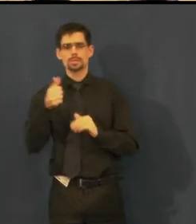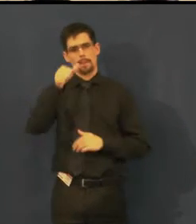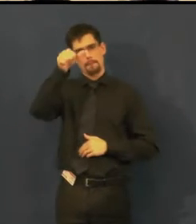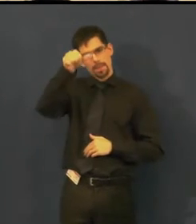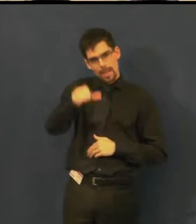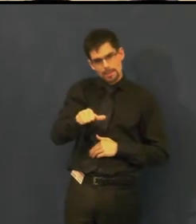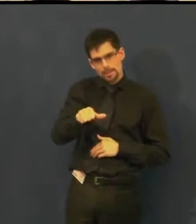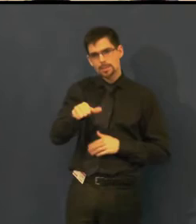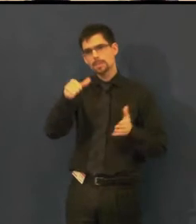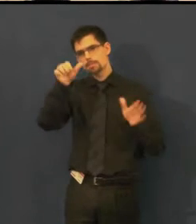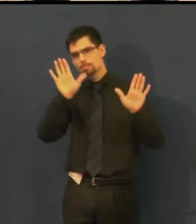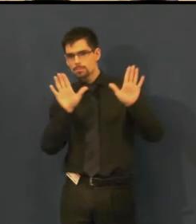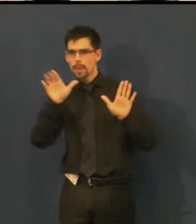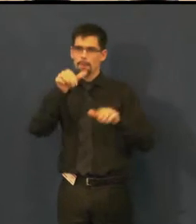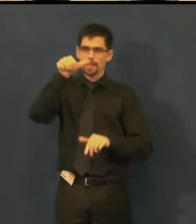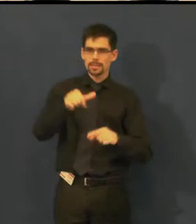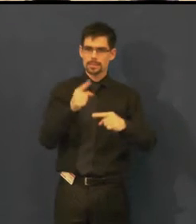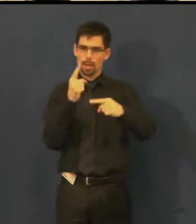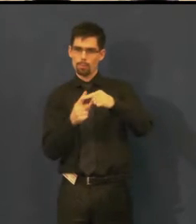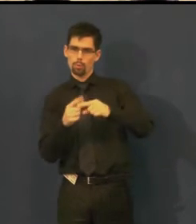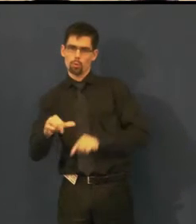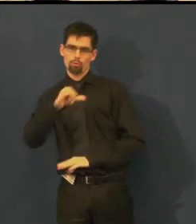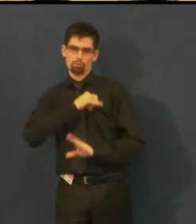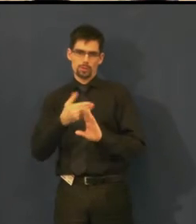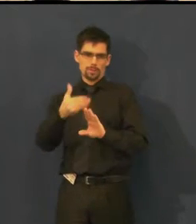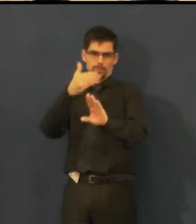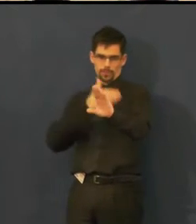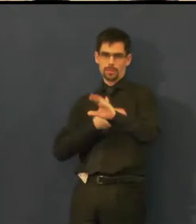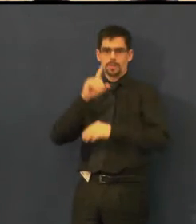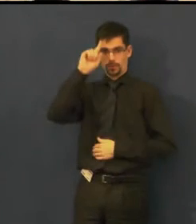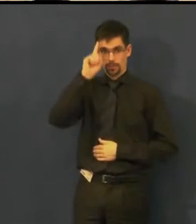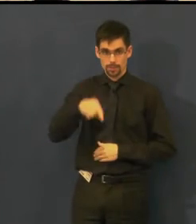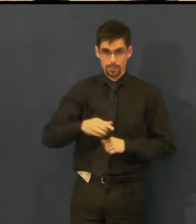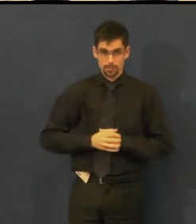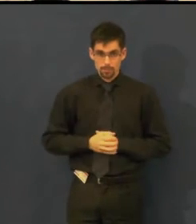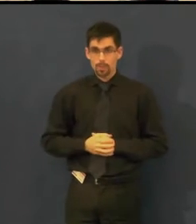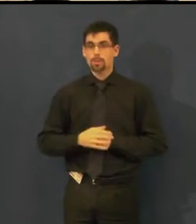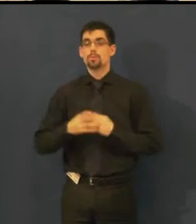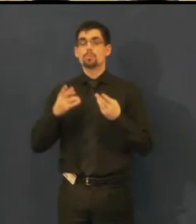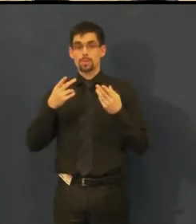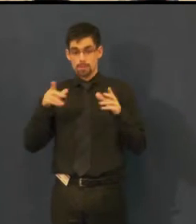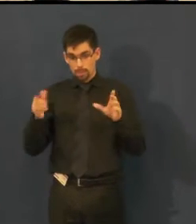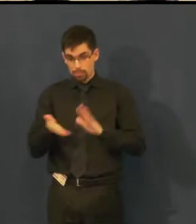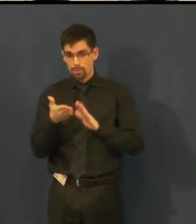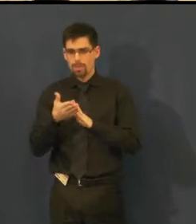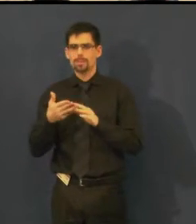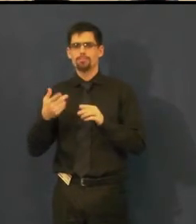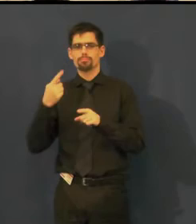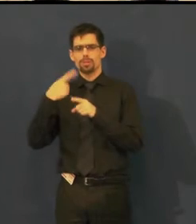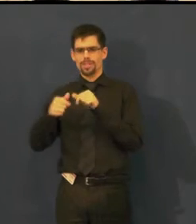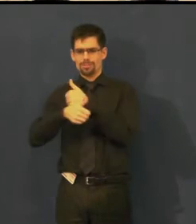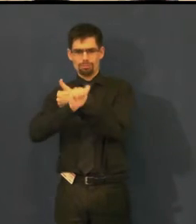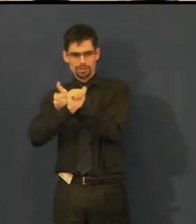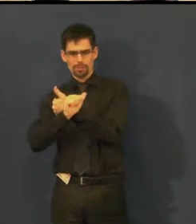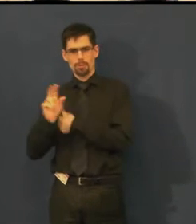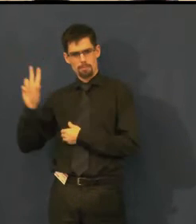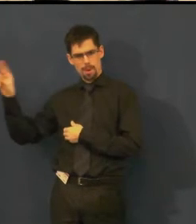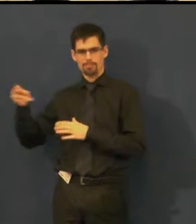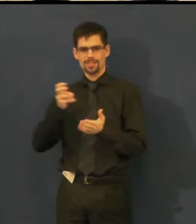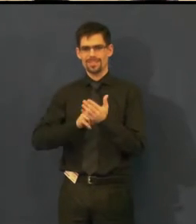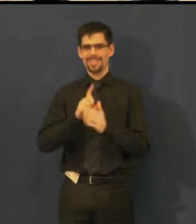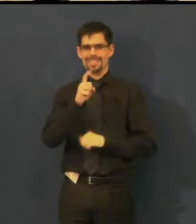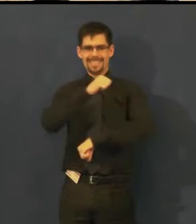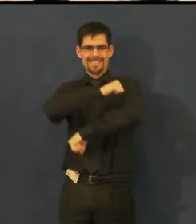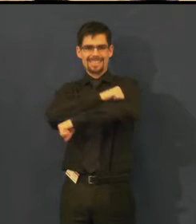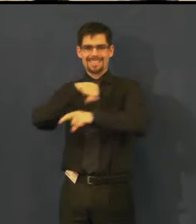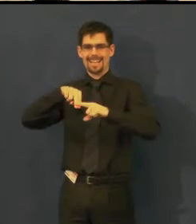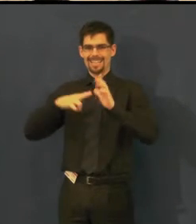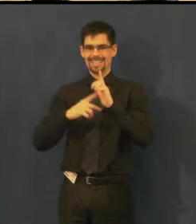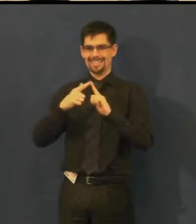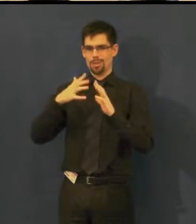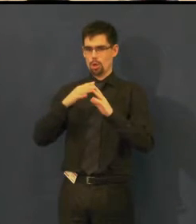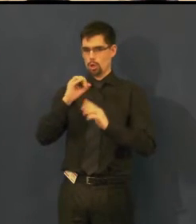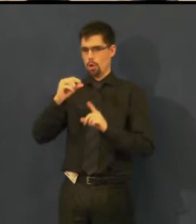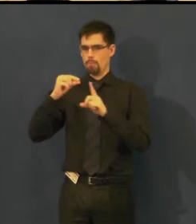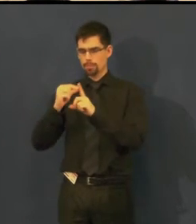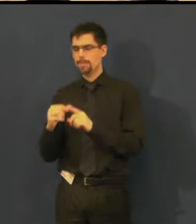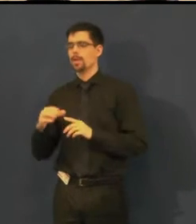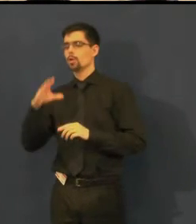Můžete si přečíst i nejbližší termíny, 16. března Misantrop a 28. dubna Idioti